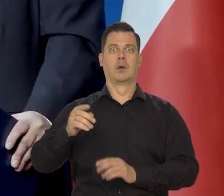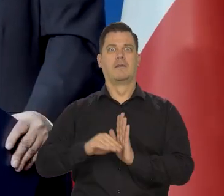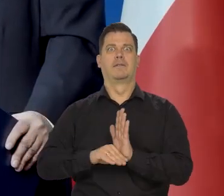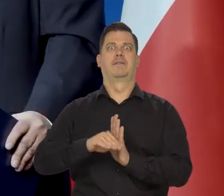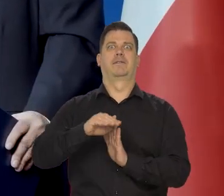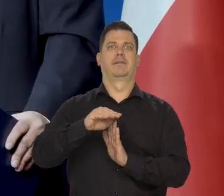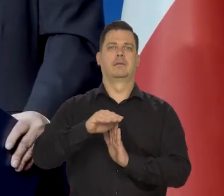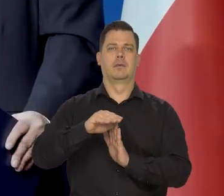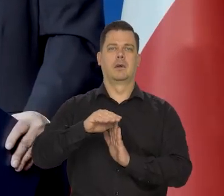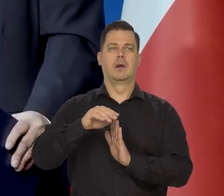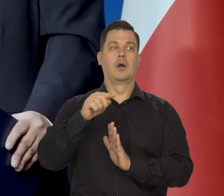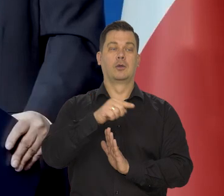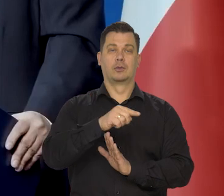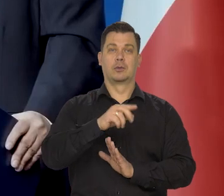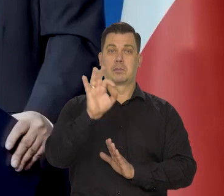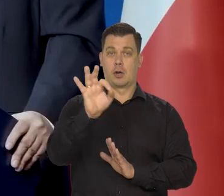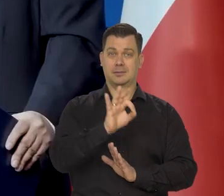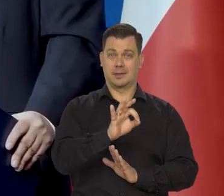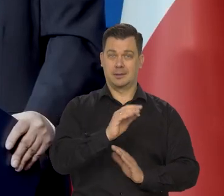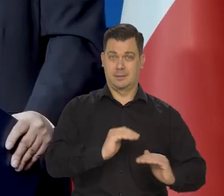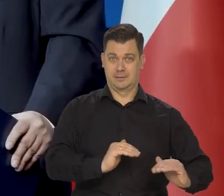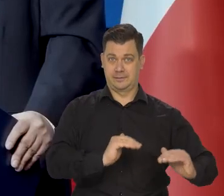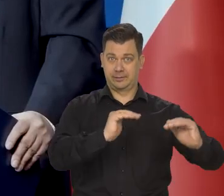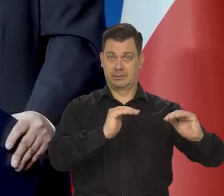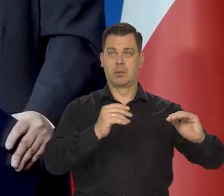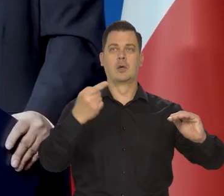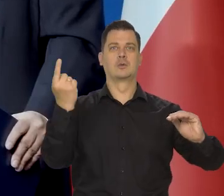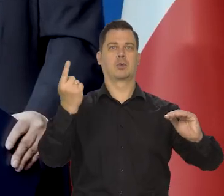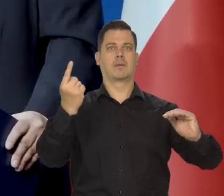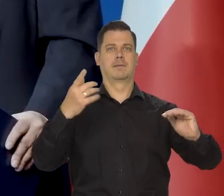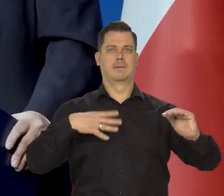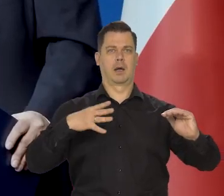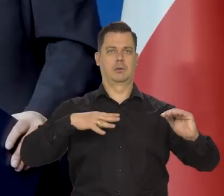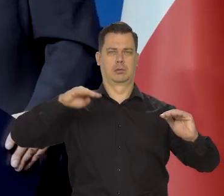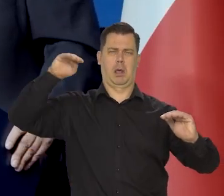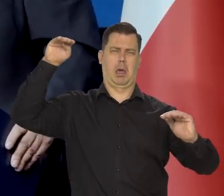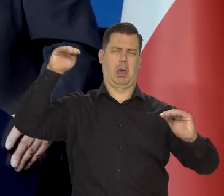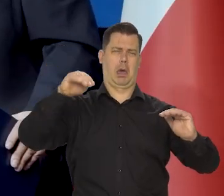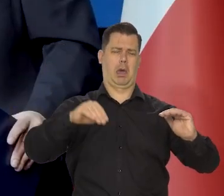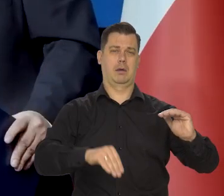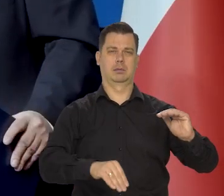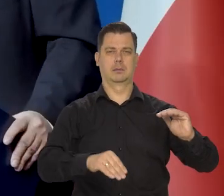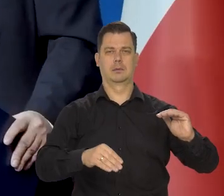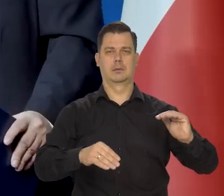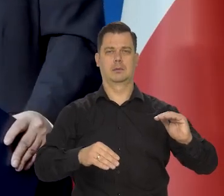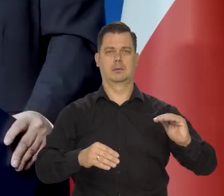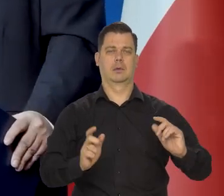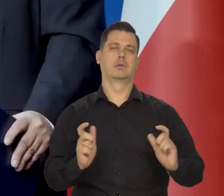że inflacja wystrzeli, że kurs złotego spadnie radykalnie,